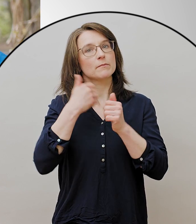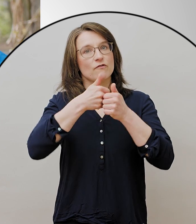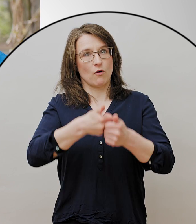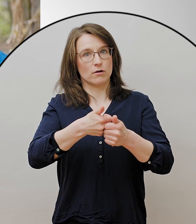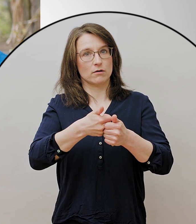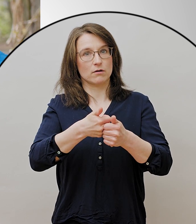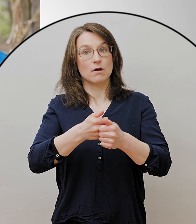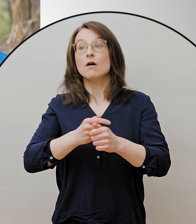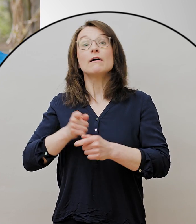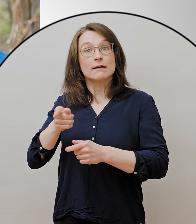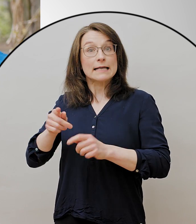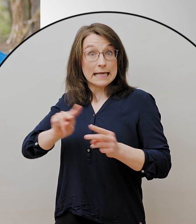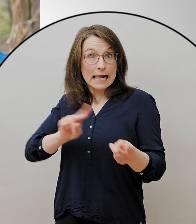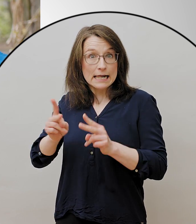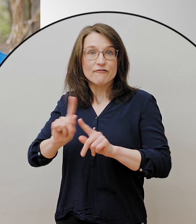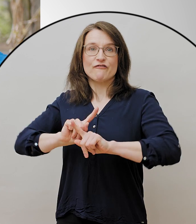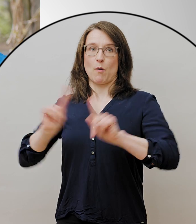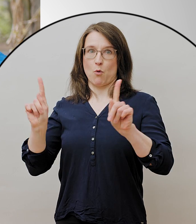Folgende Einrichtungen dürfen jetzt zusätzlich öffnen: